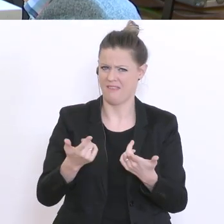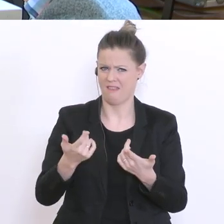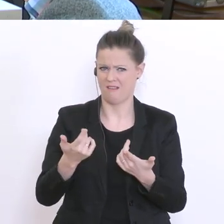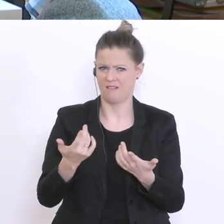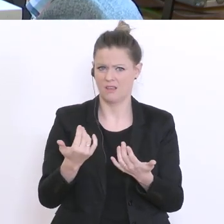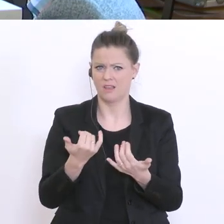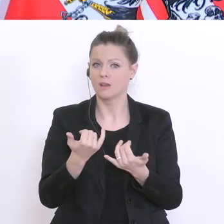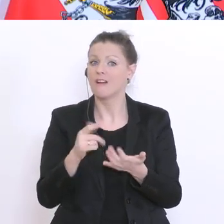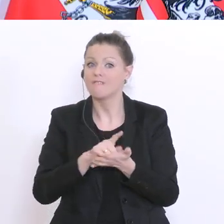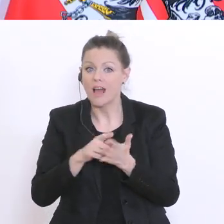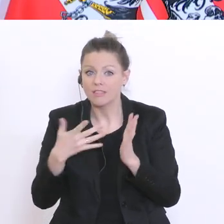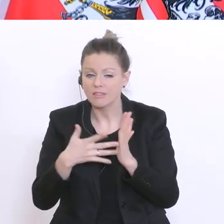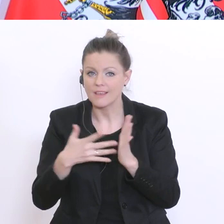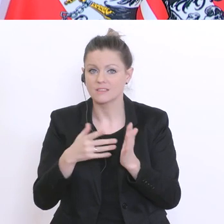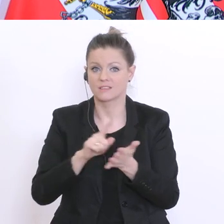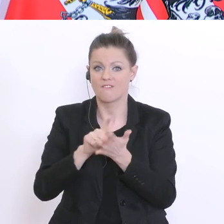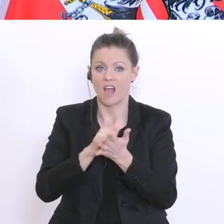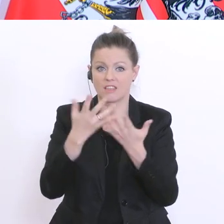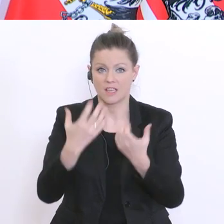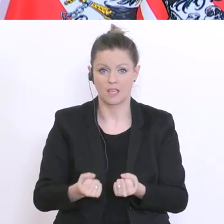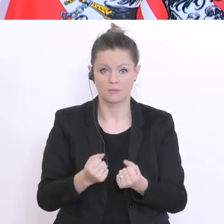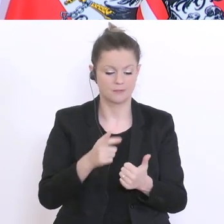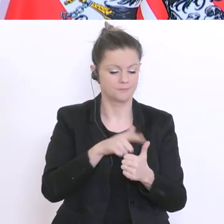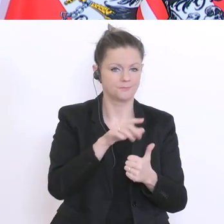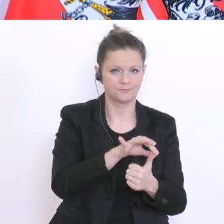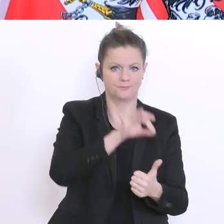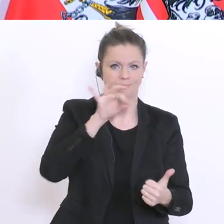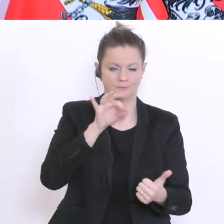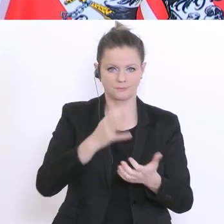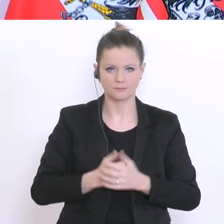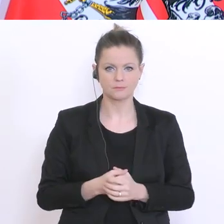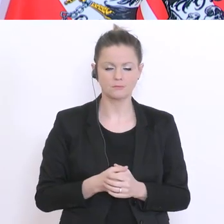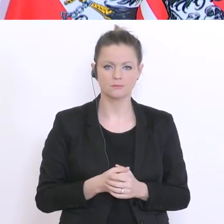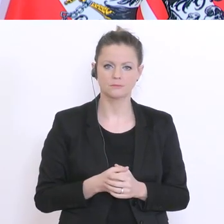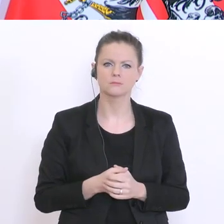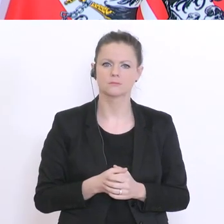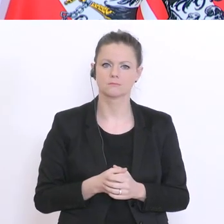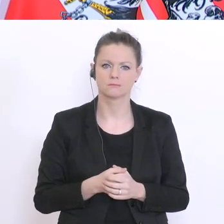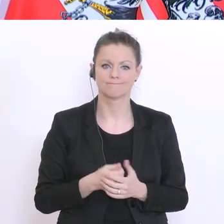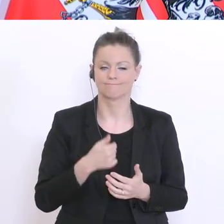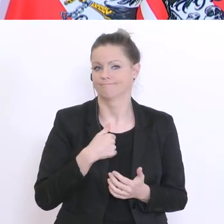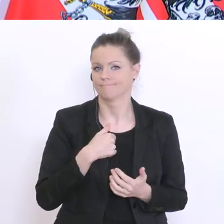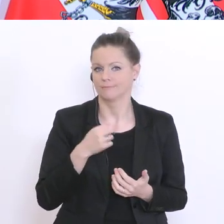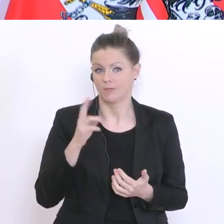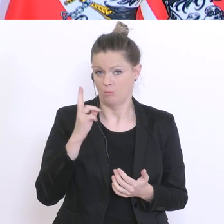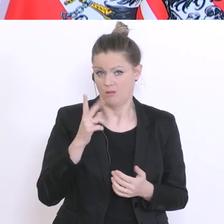Vielleicht zur ersten Frage zuerst: Diese Dinge überlege ich mir natürlich auch und